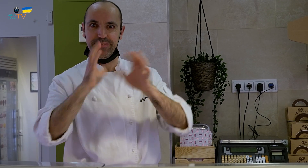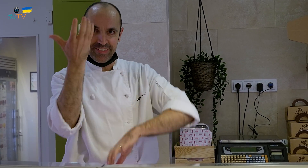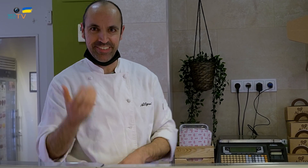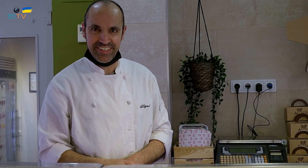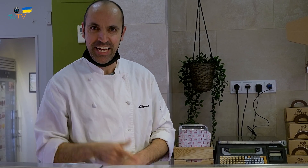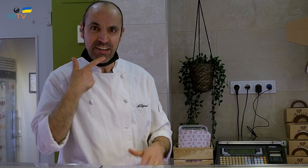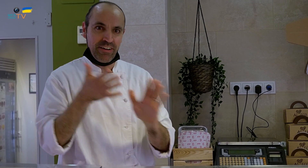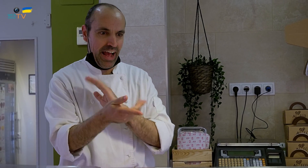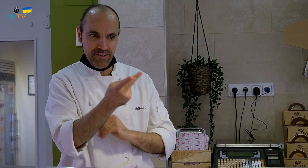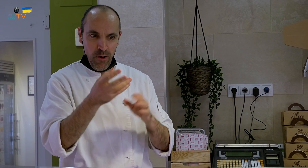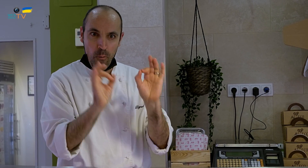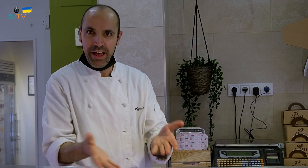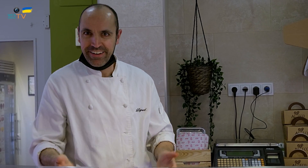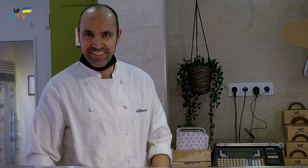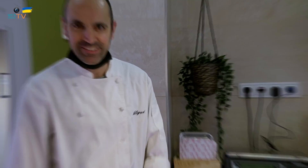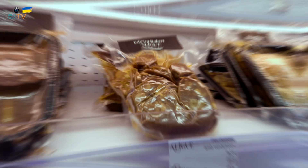veía que era exactamente igual que un huevo de verdad.